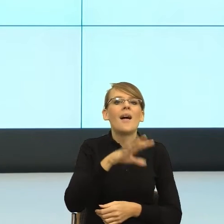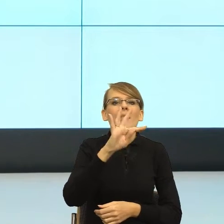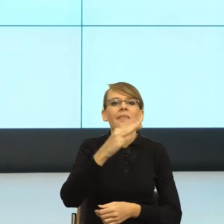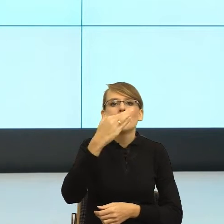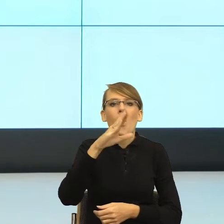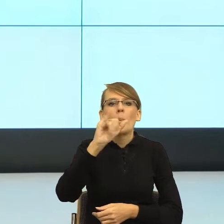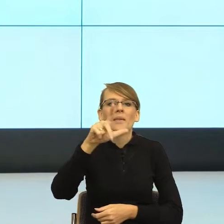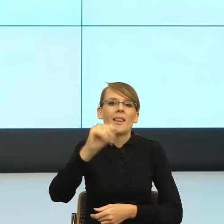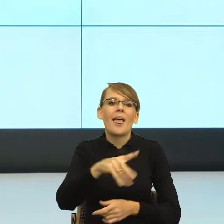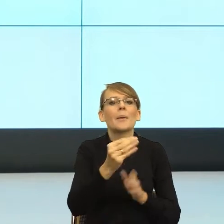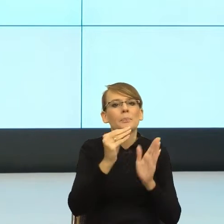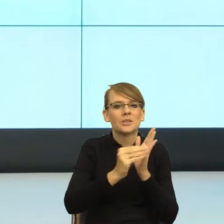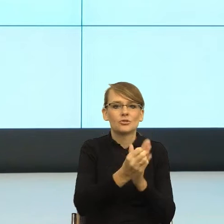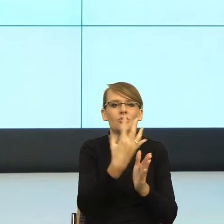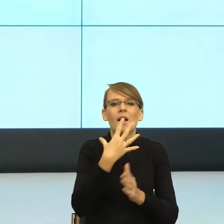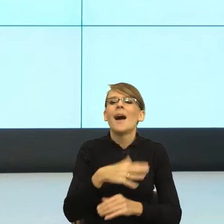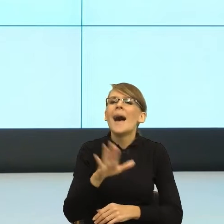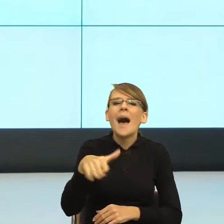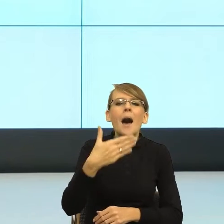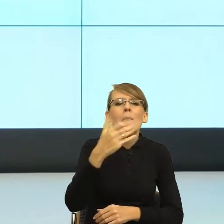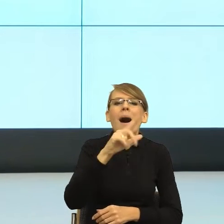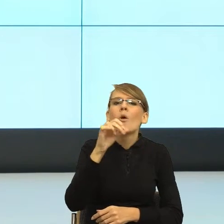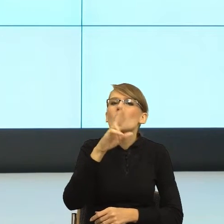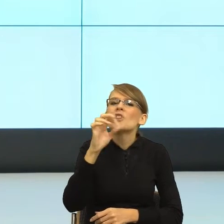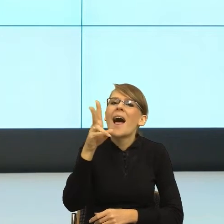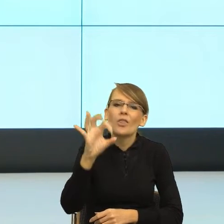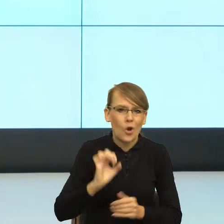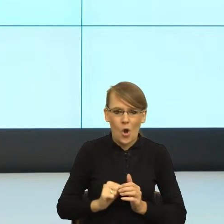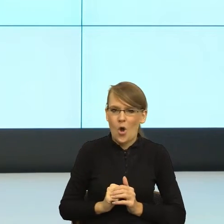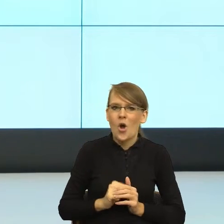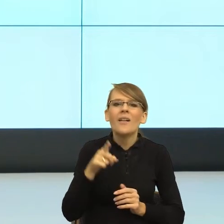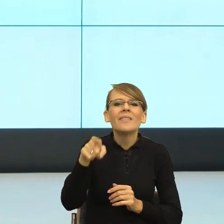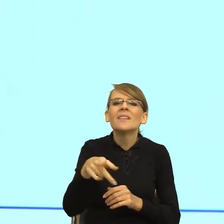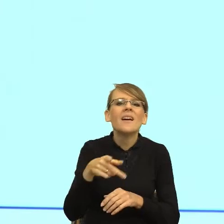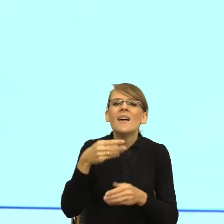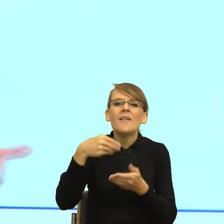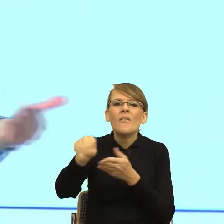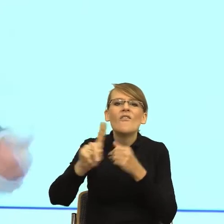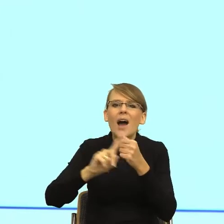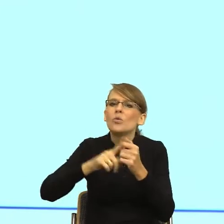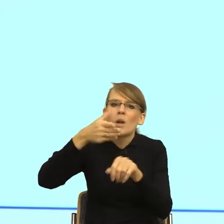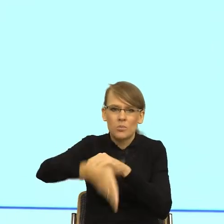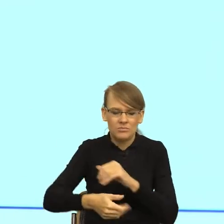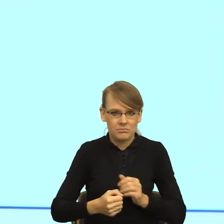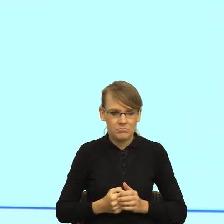spóźnia się z wpłatą faktury". No ja nie jestem dla nich Małgorzatką, ja jestem klientką, która zapomniała zapłacić telefon.